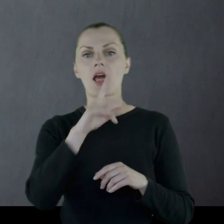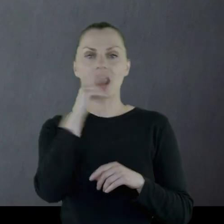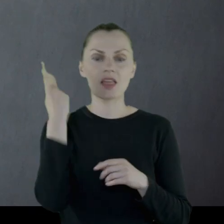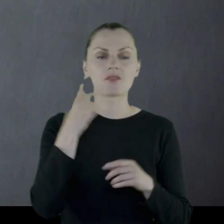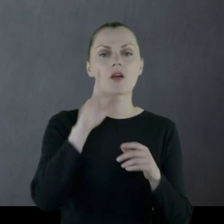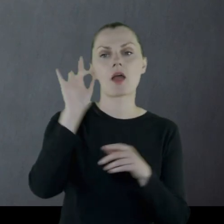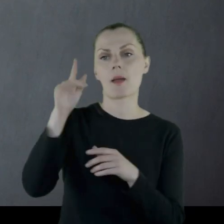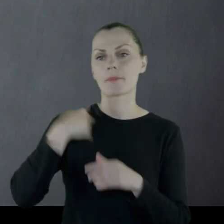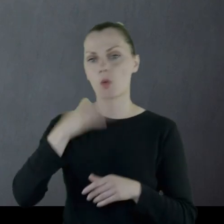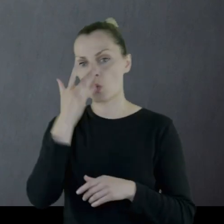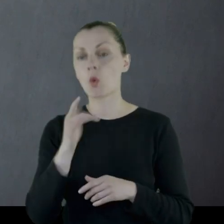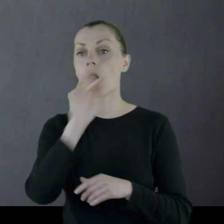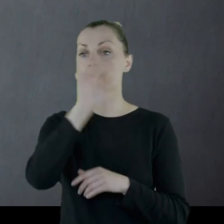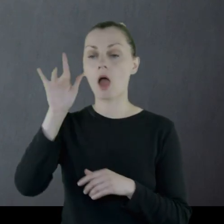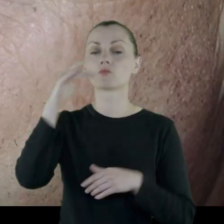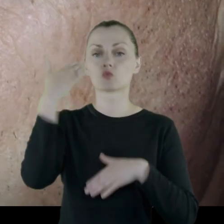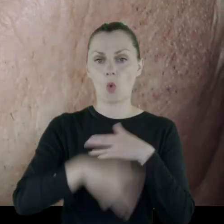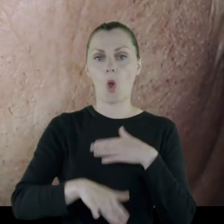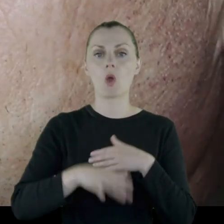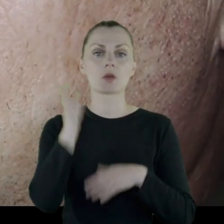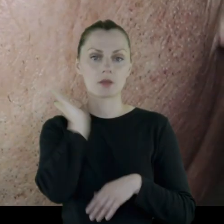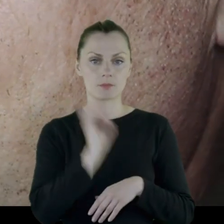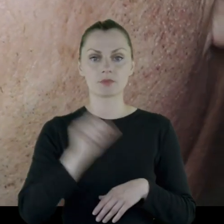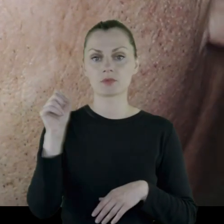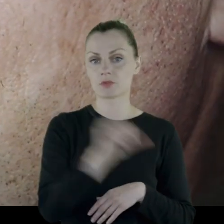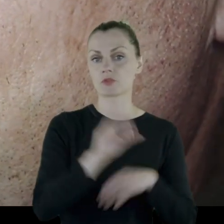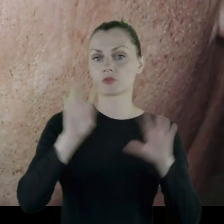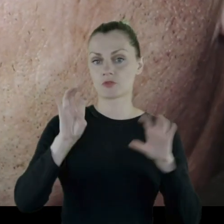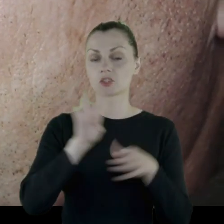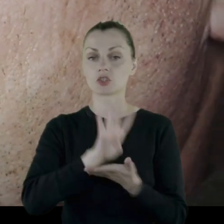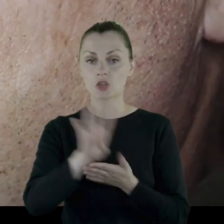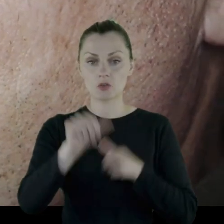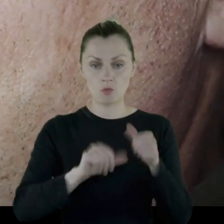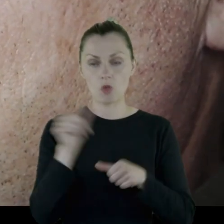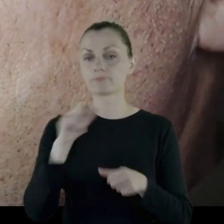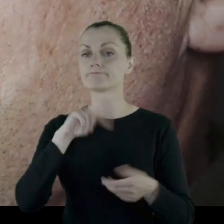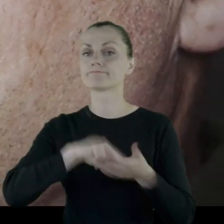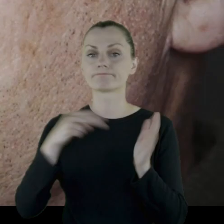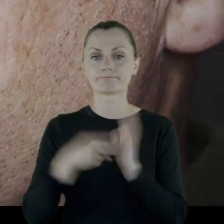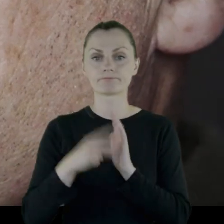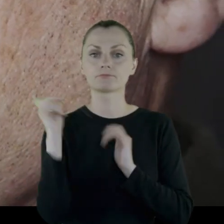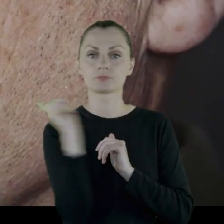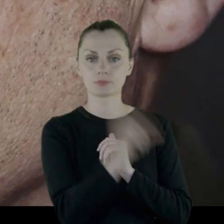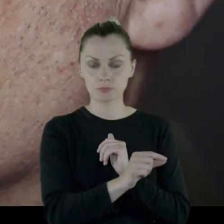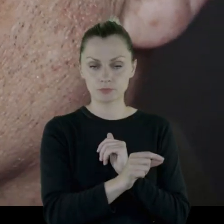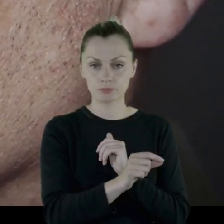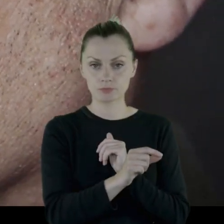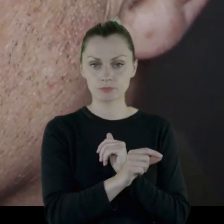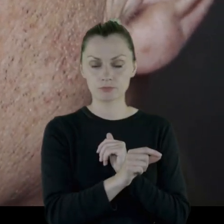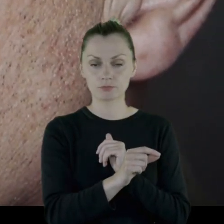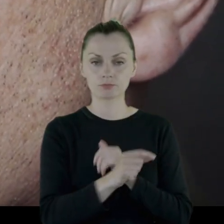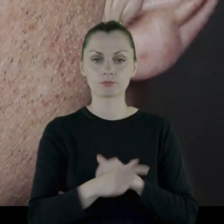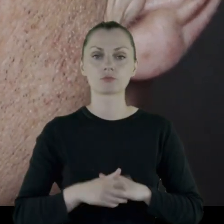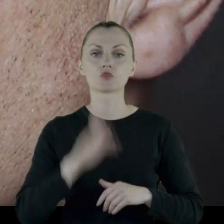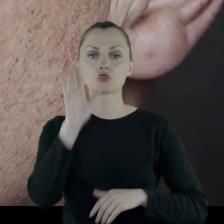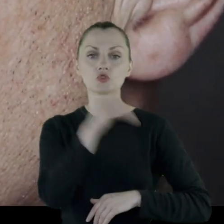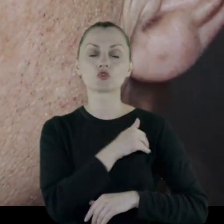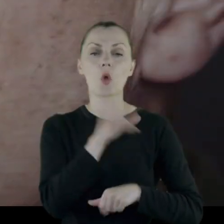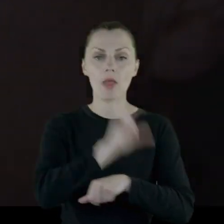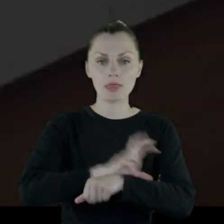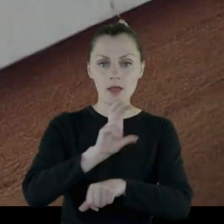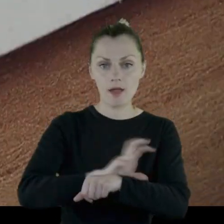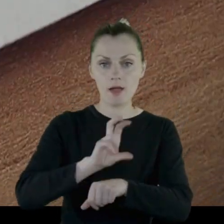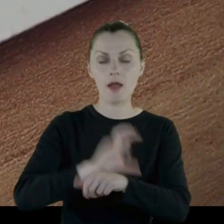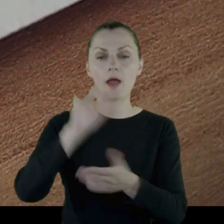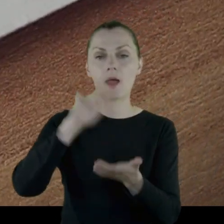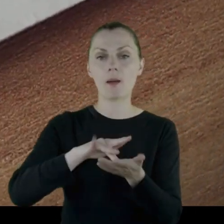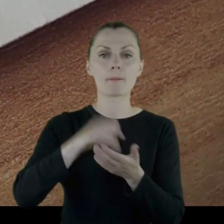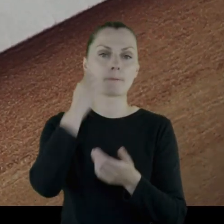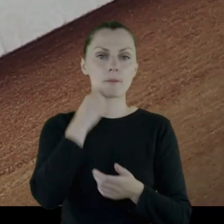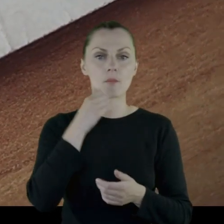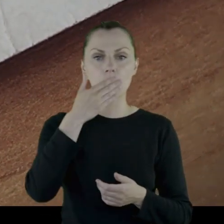Tam skończył gimnazjum w 1914 roku i zamierzał pójść do szkoły technicznej w Moskwie.